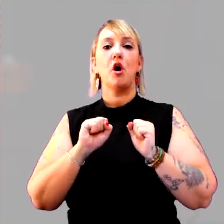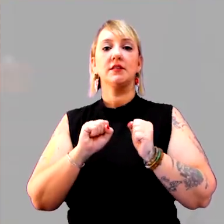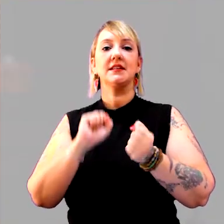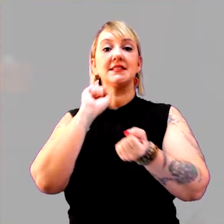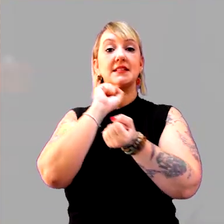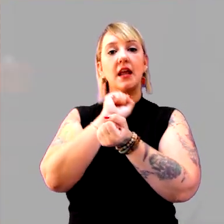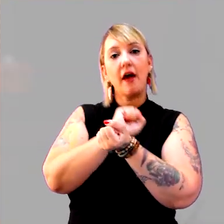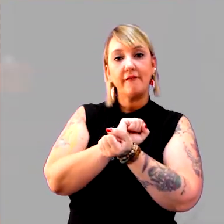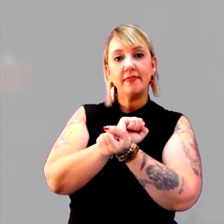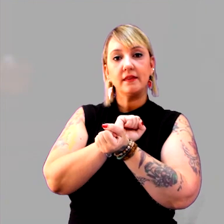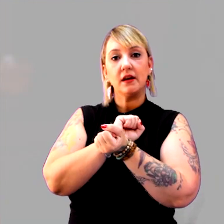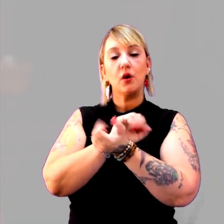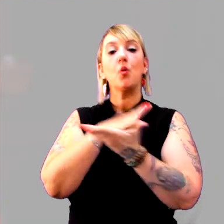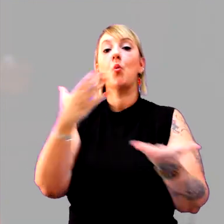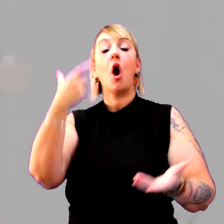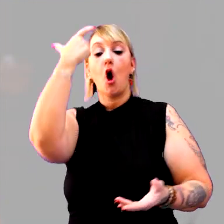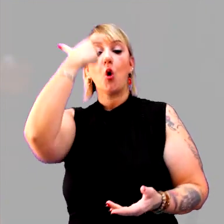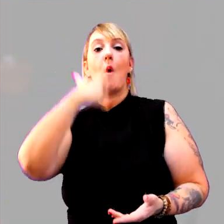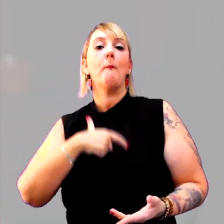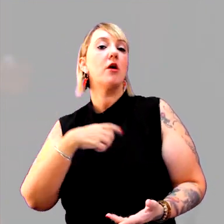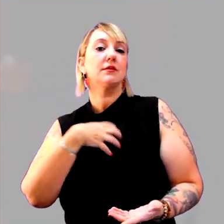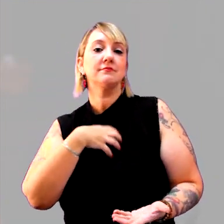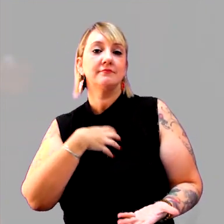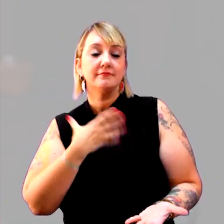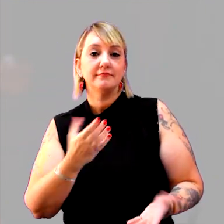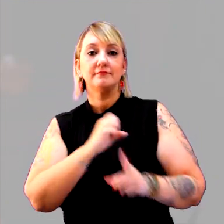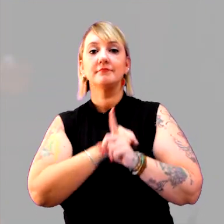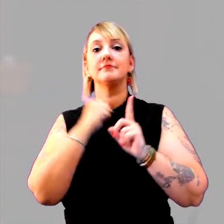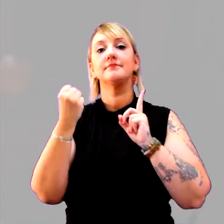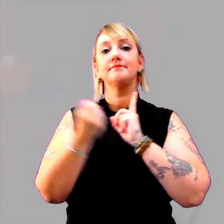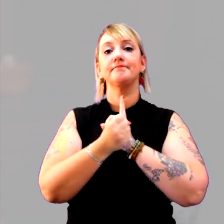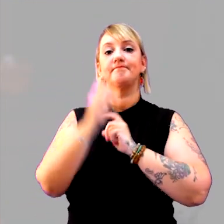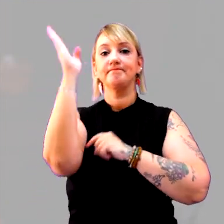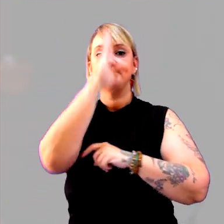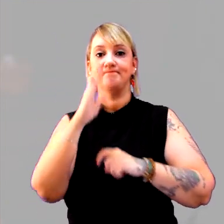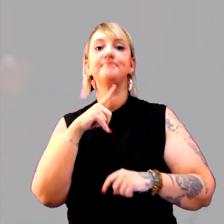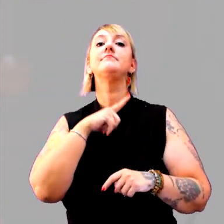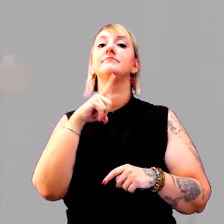Que tipo de comportamento a sociedade brasileira tem